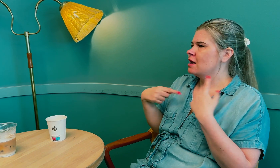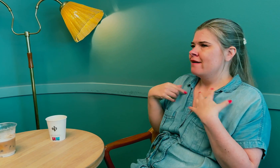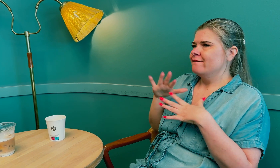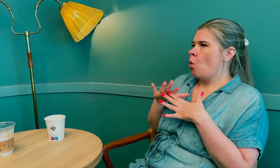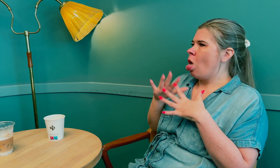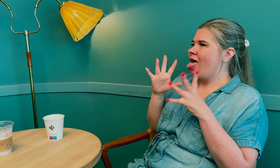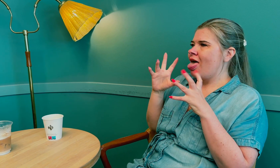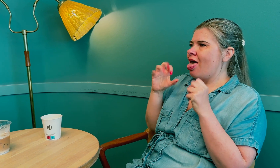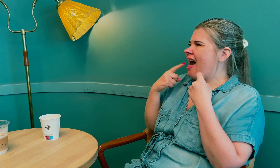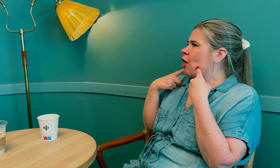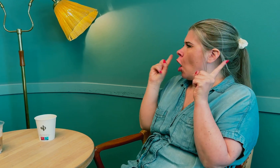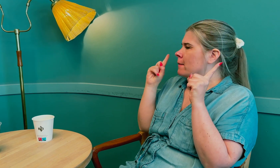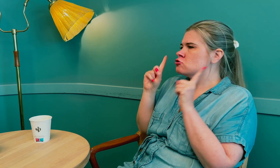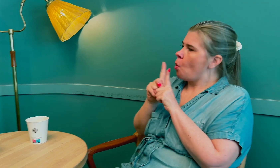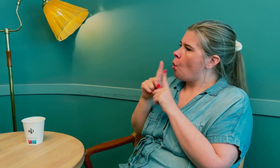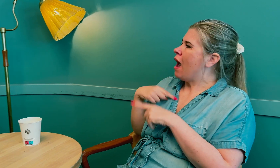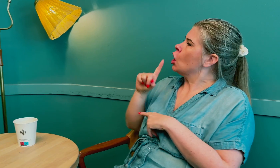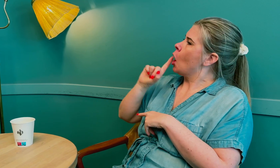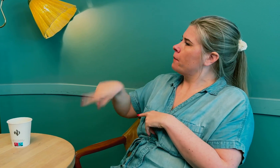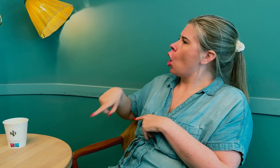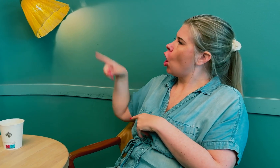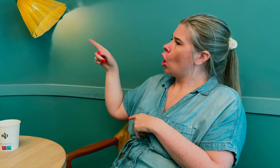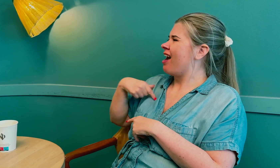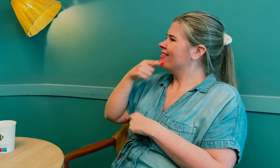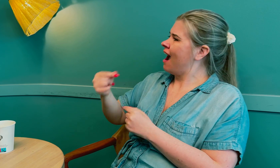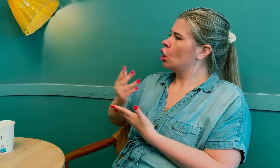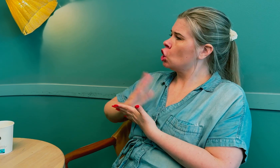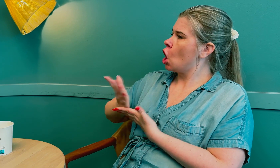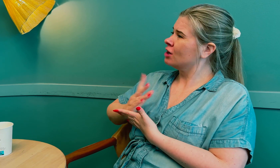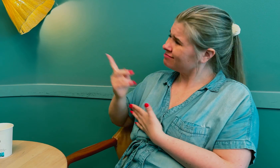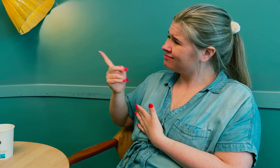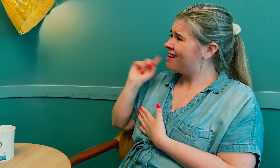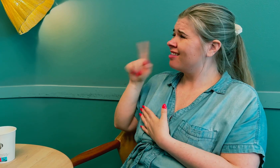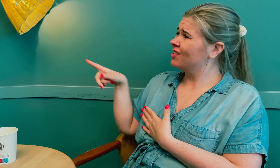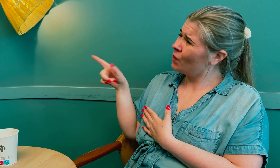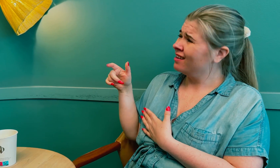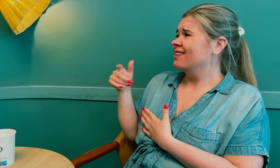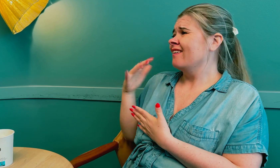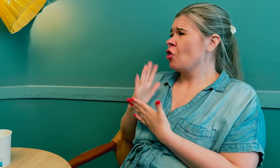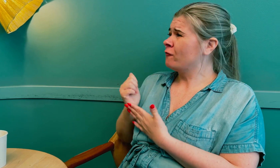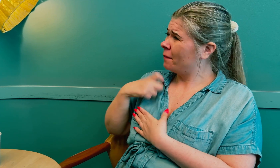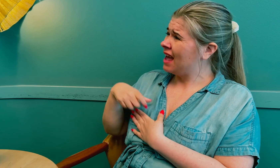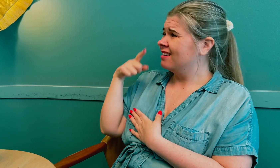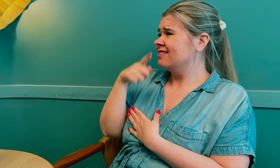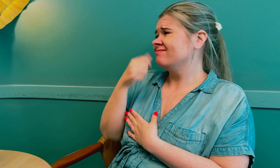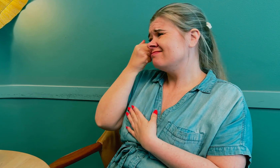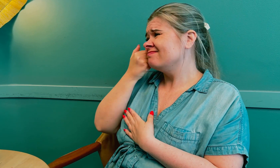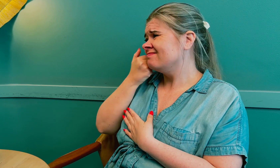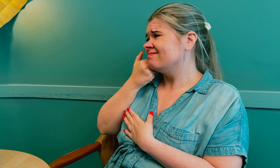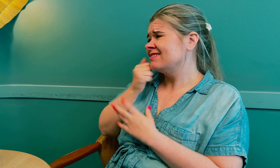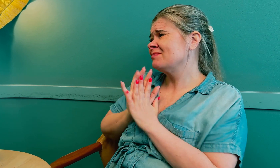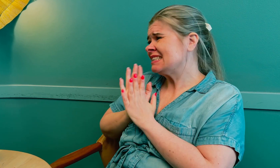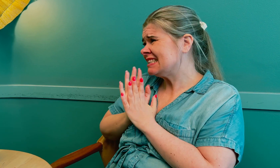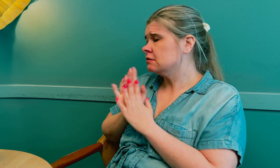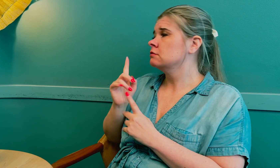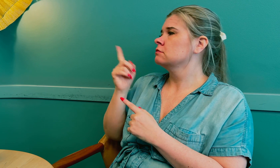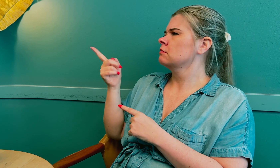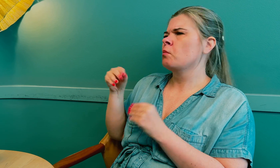Etter hvert ga jeg opp og spurte en tolk som jeg kjenner om hen kunne tolke for meg.